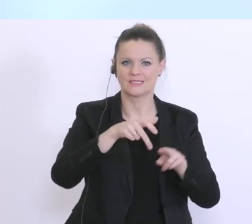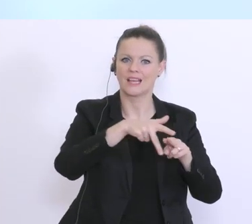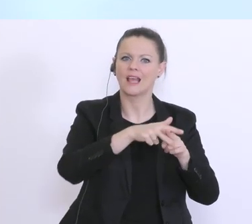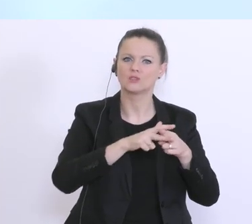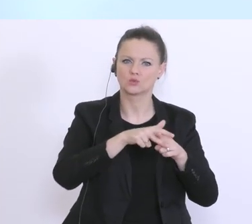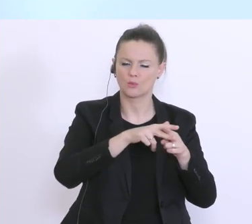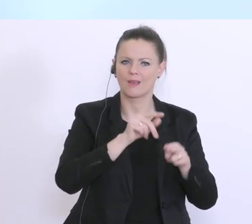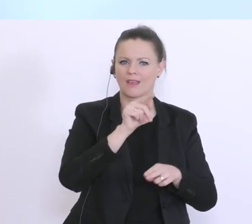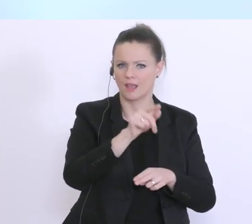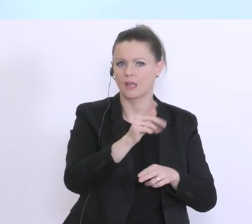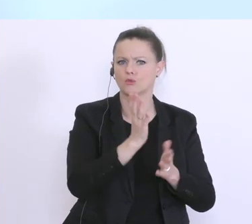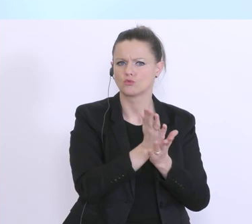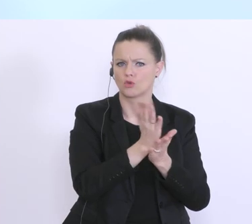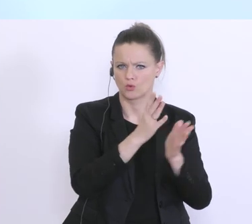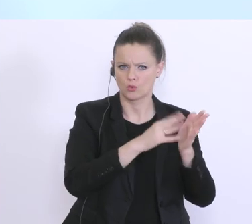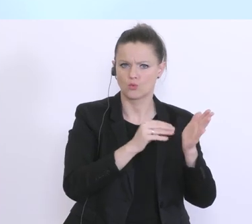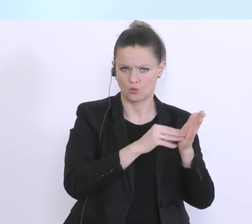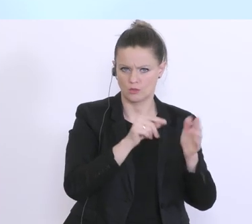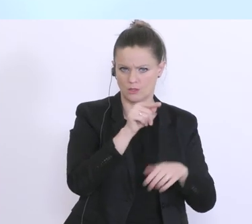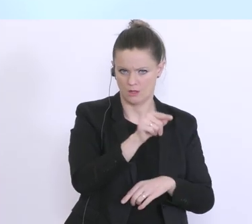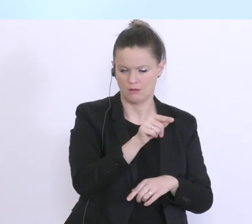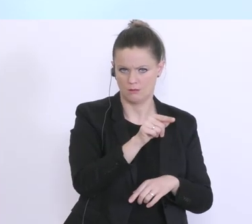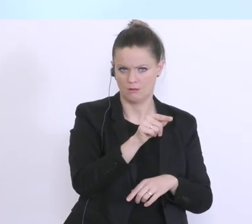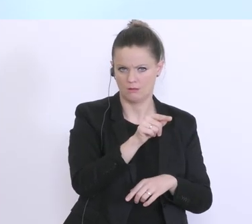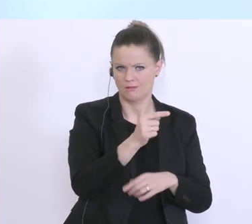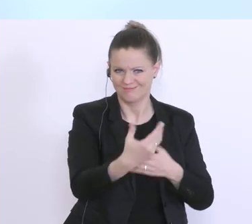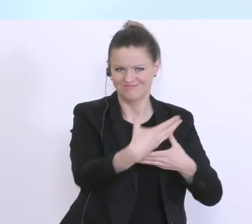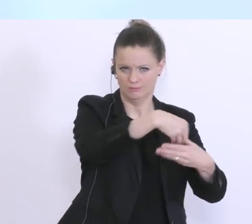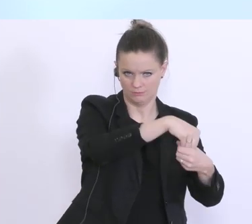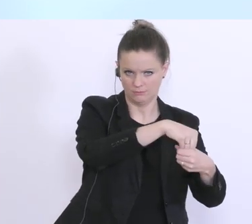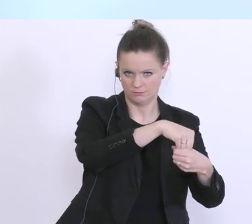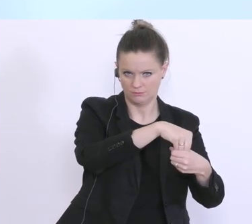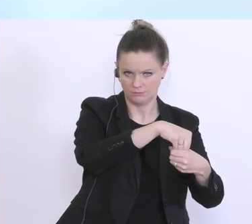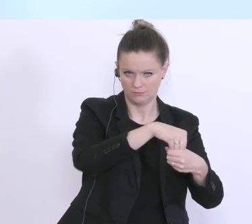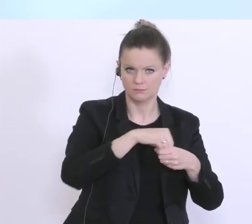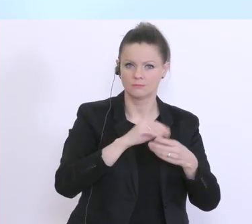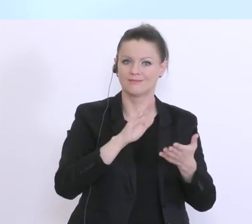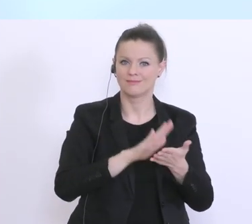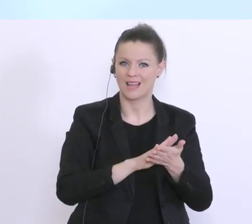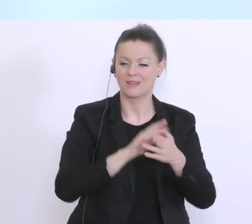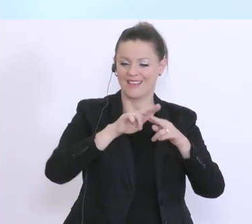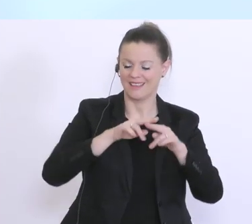ausnutzen, dort auch damit einzubringen. Und für die anderen, ich sage einmal,